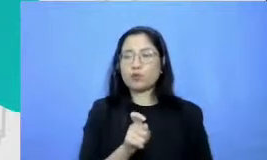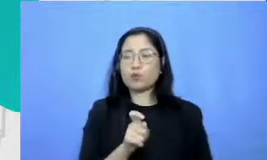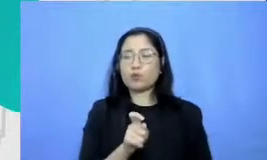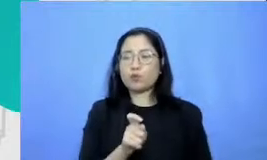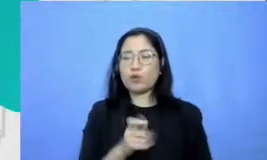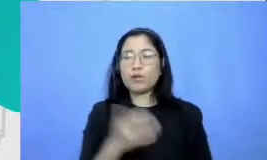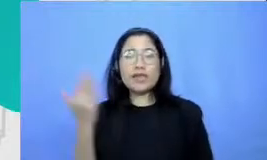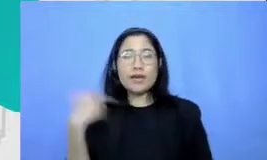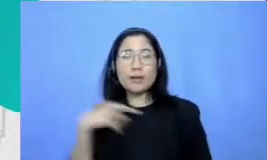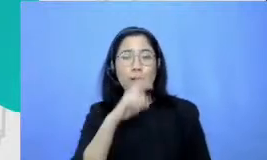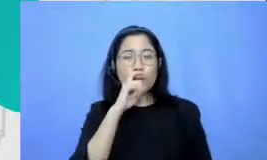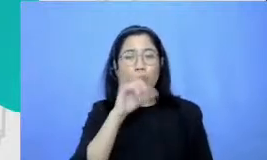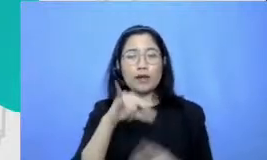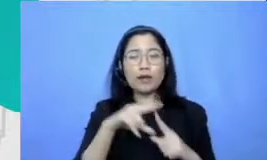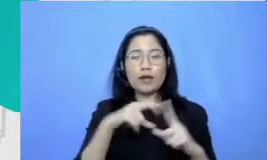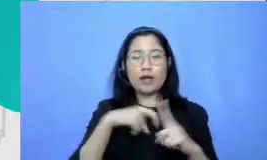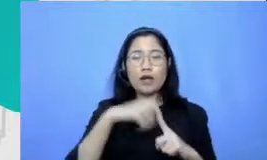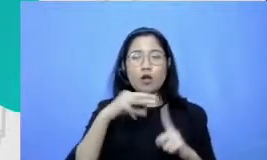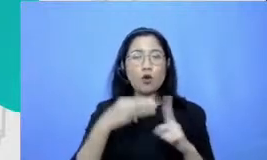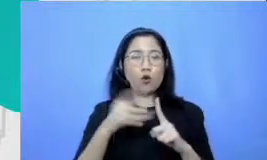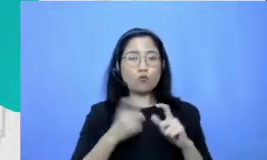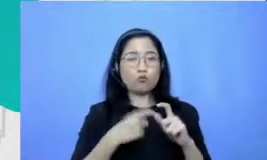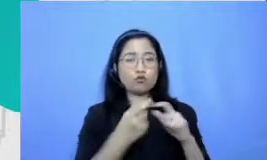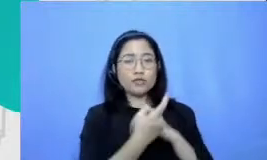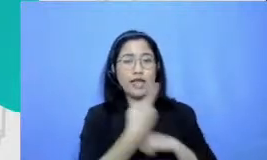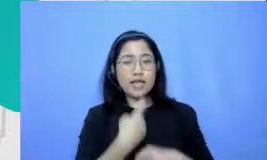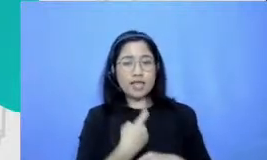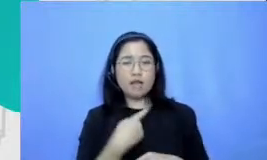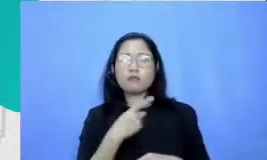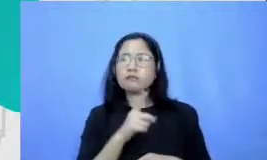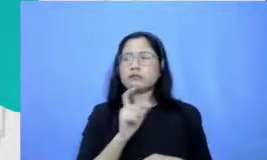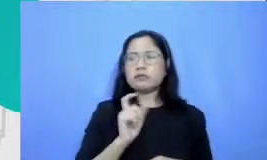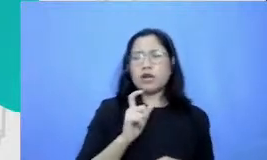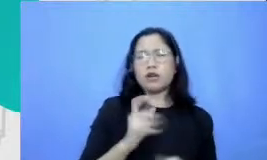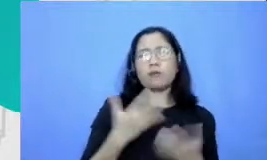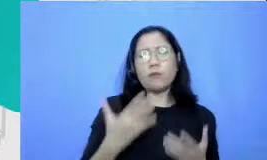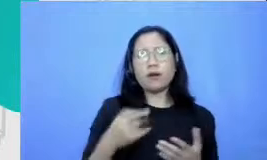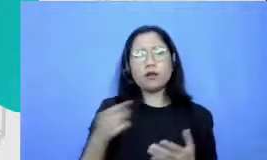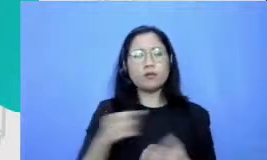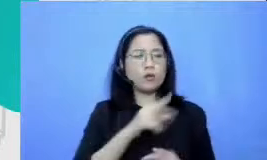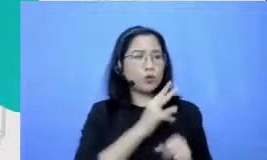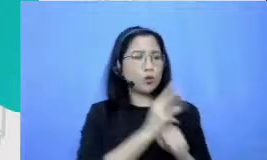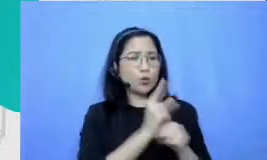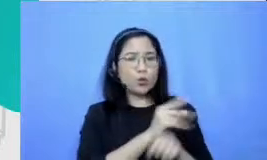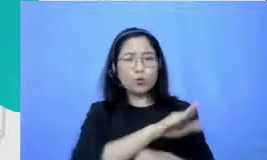Bagaimana berkolaborasi dengan murid untuk tahu dalam menggunakan teknologi teknologinya lupakan